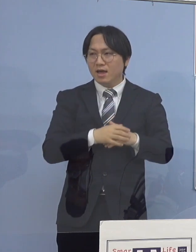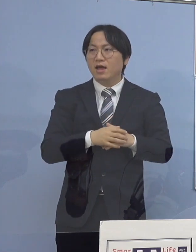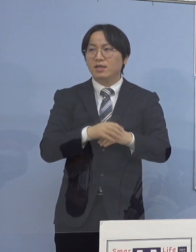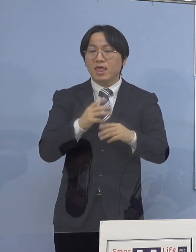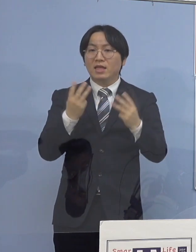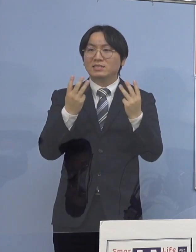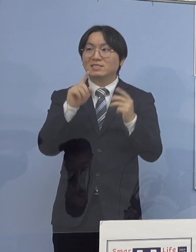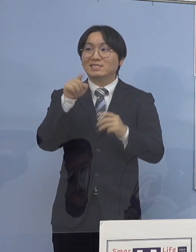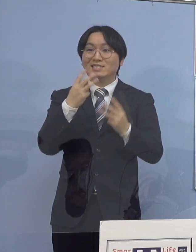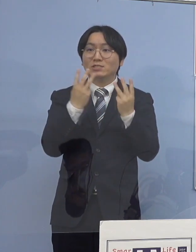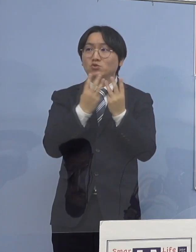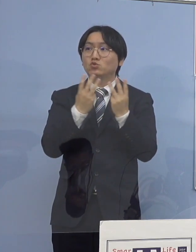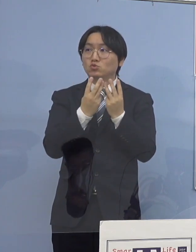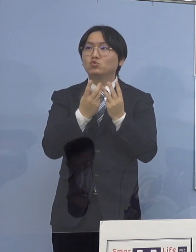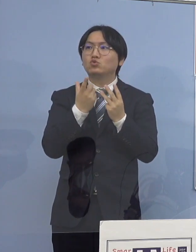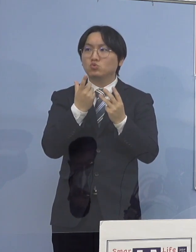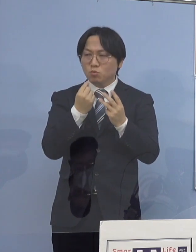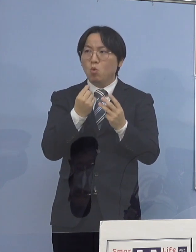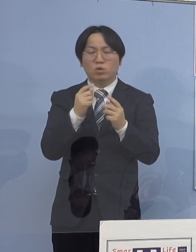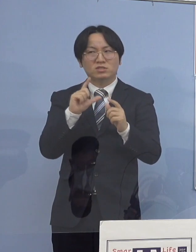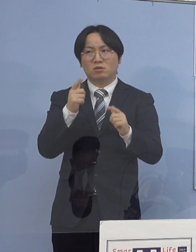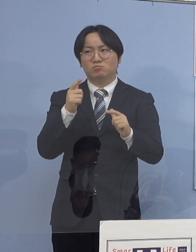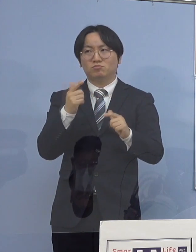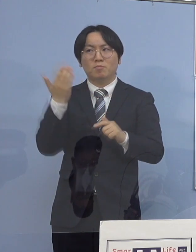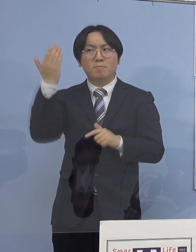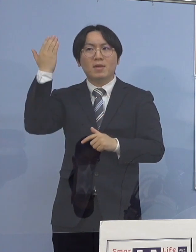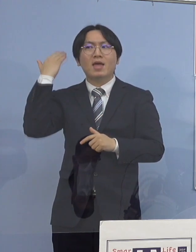前回18のクラスターで268人